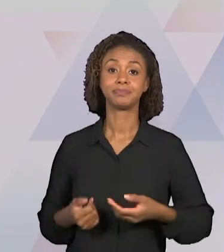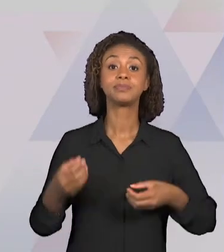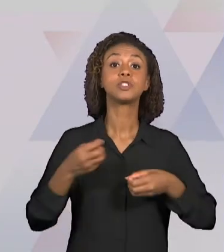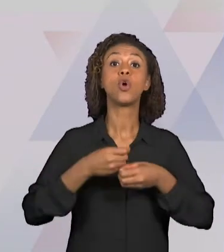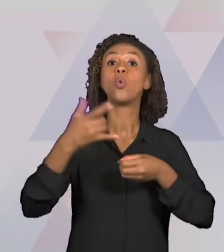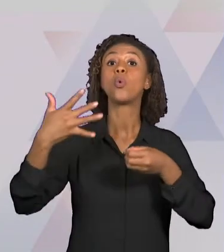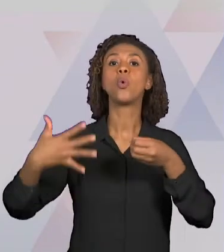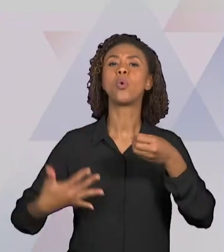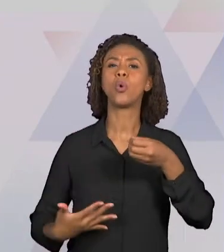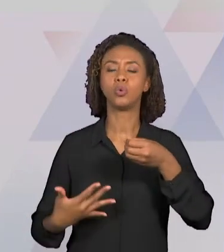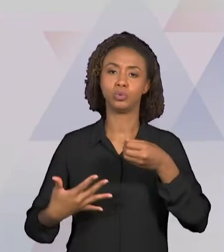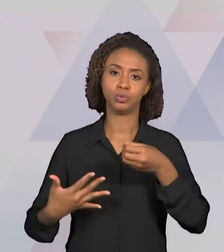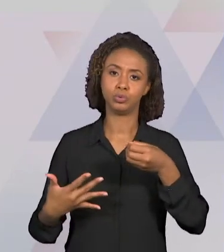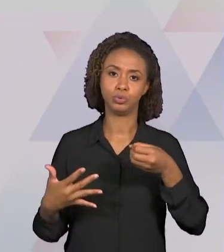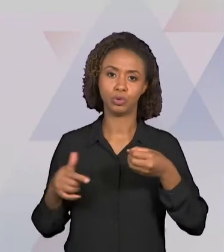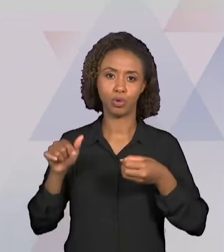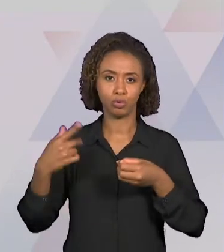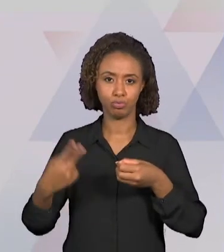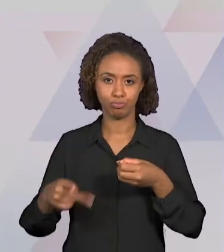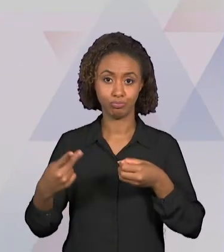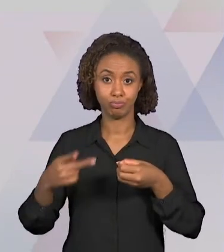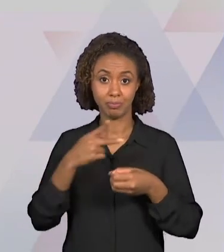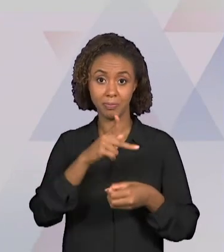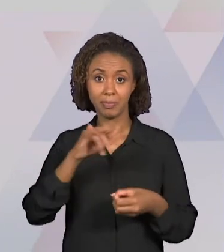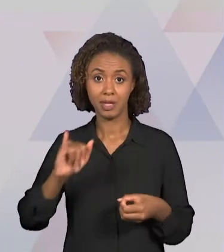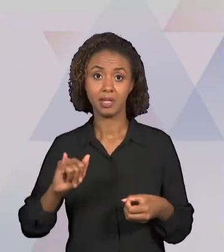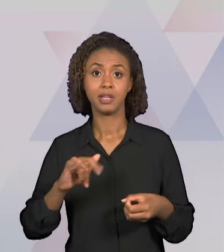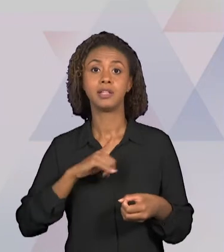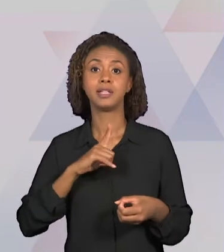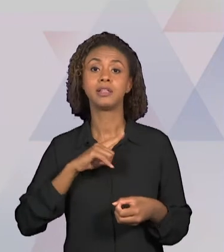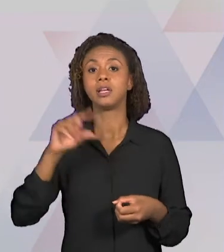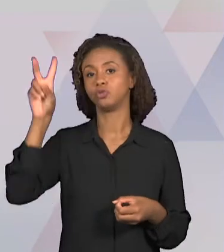AS DISCIPLINAS DE HISTÓRIA E GEOGRAFIA E O